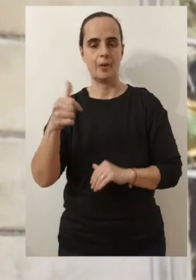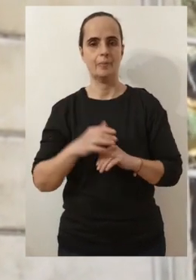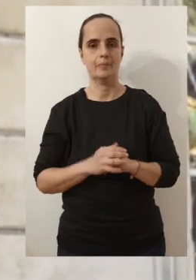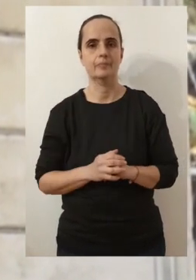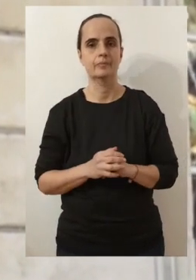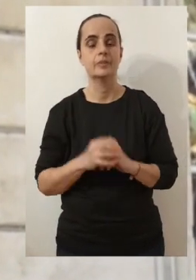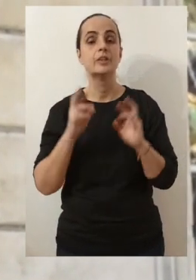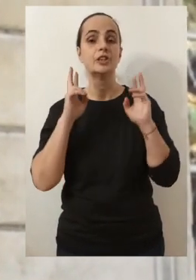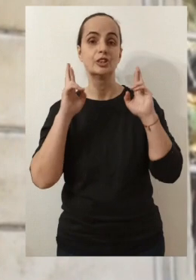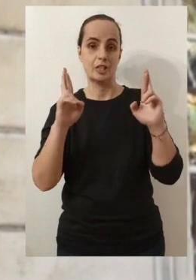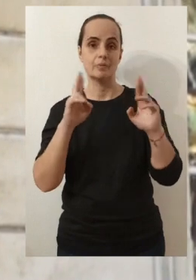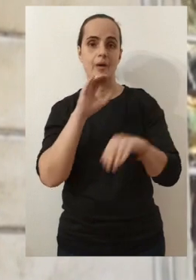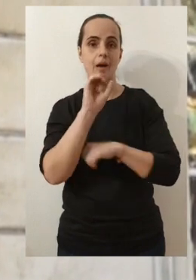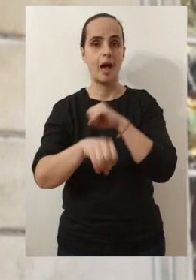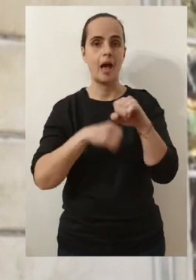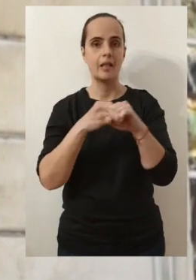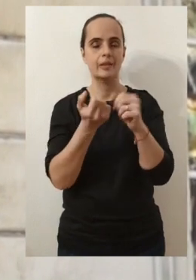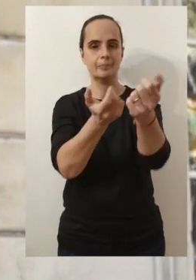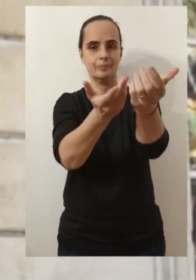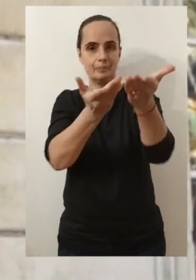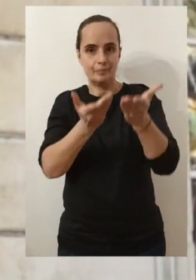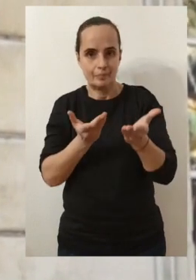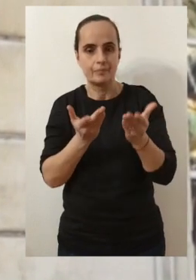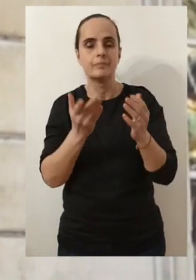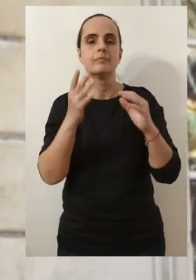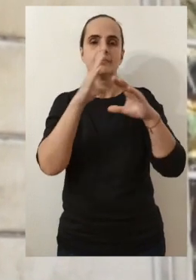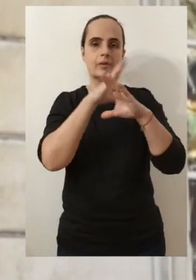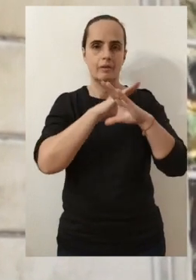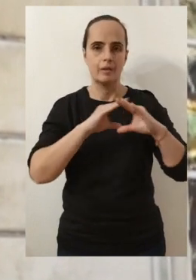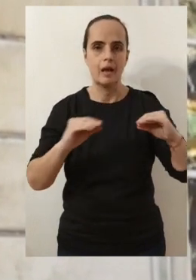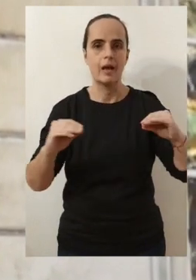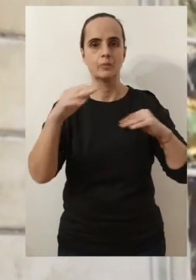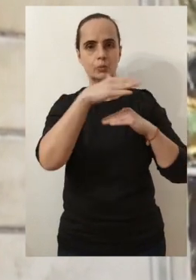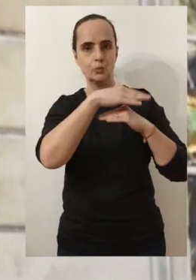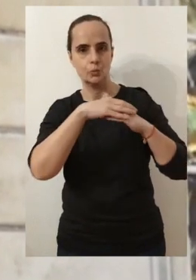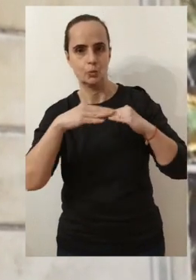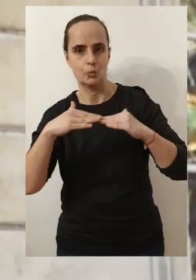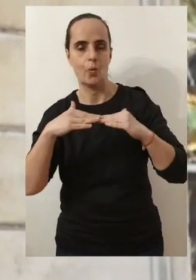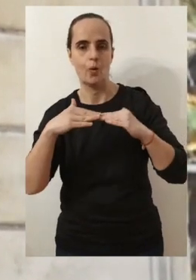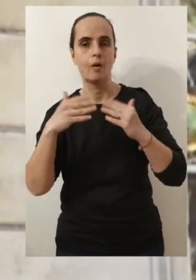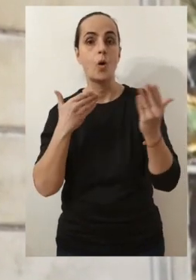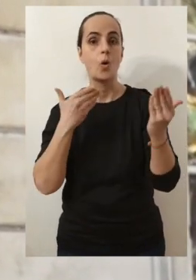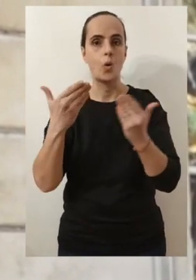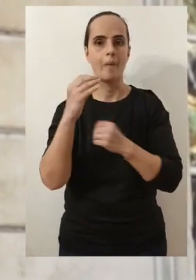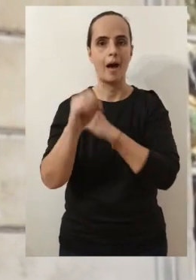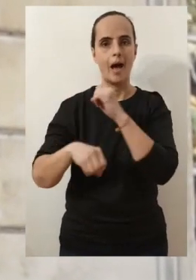J'espère évidemment que cette année nous apportera plus de sérénité et plus de douceur